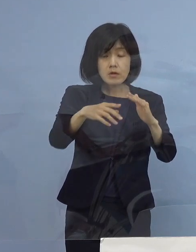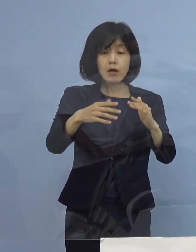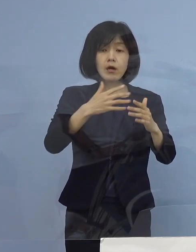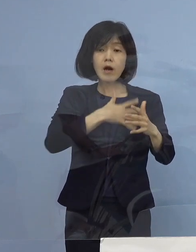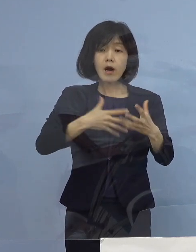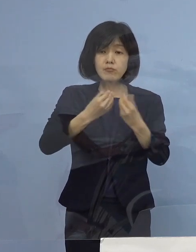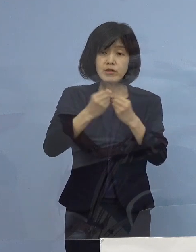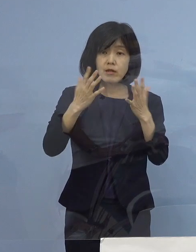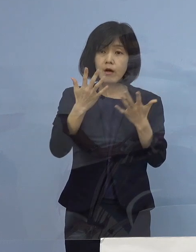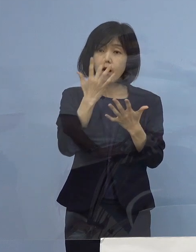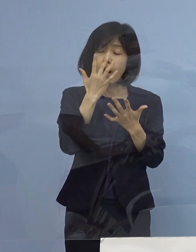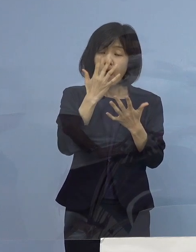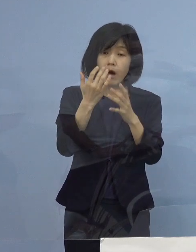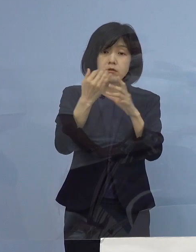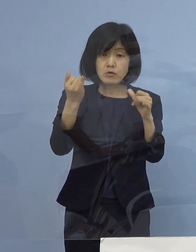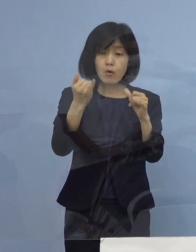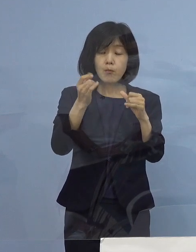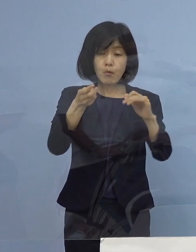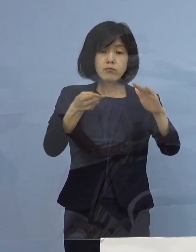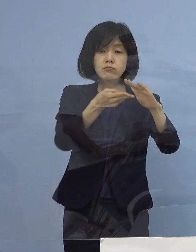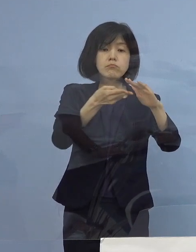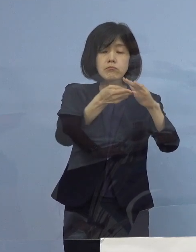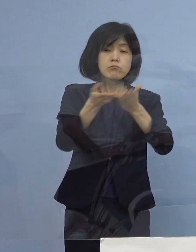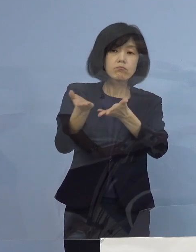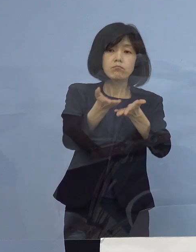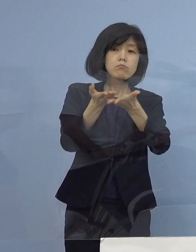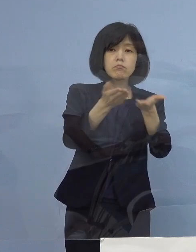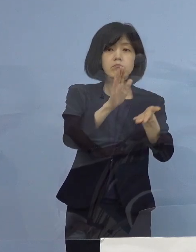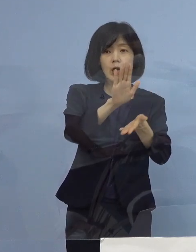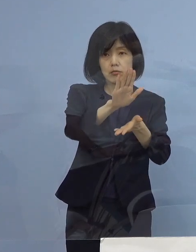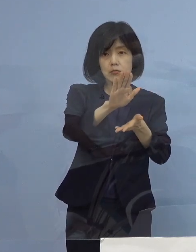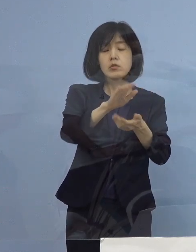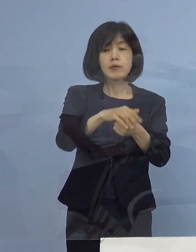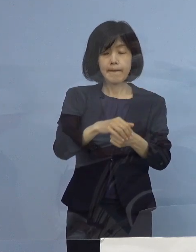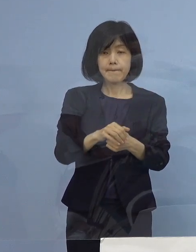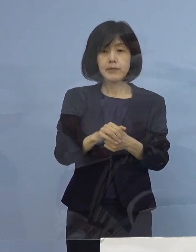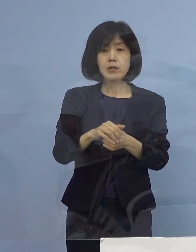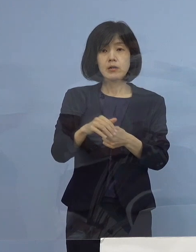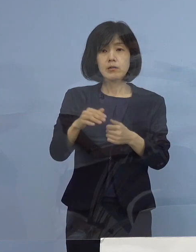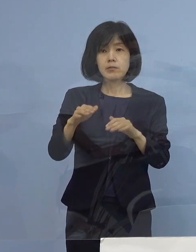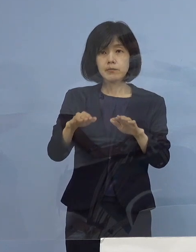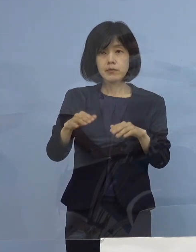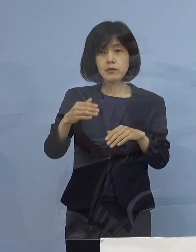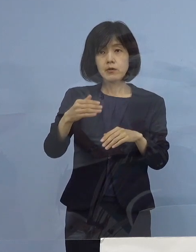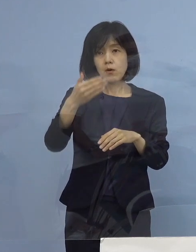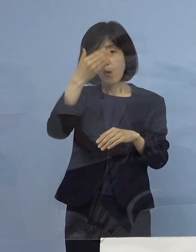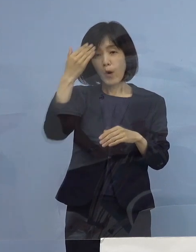徳島の方針としては入っていただく しかし若い人たちが増えてきた